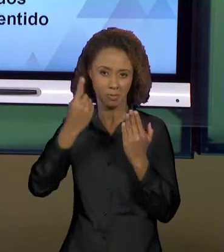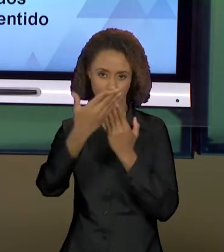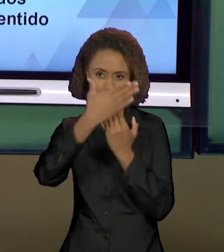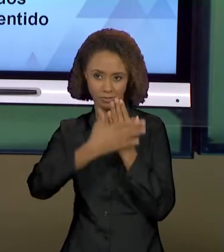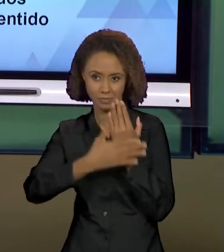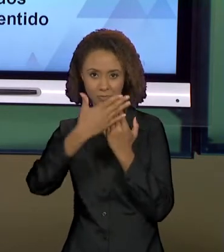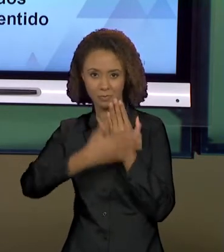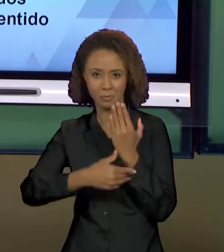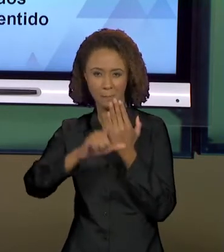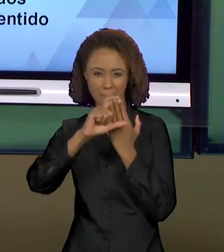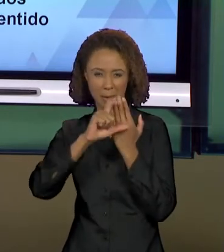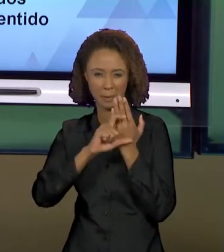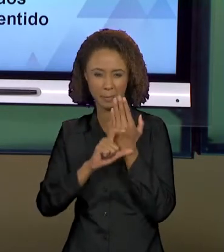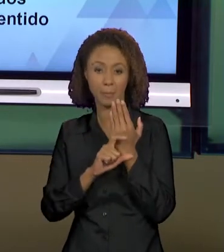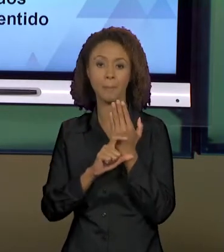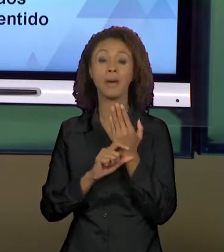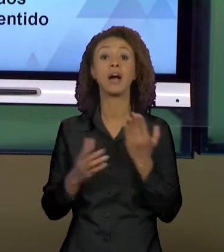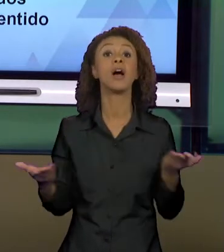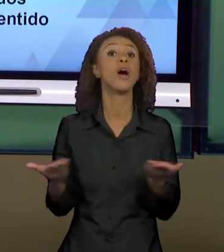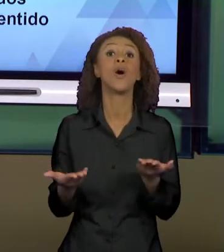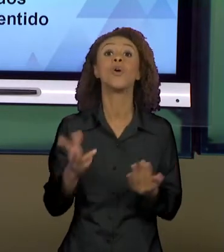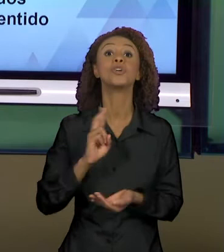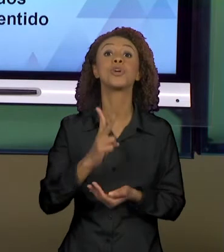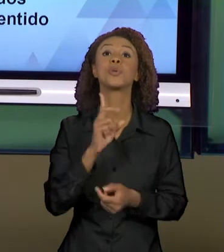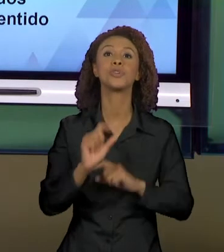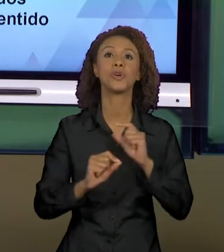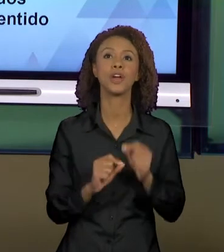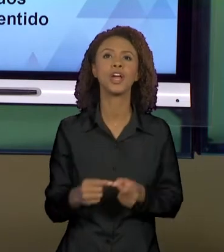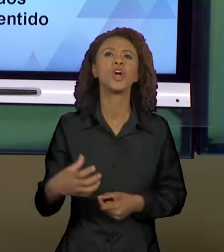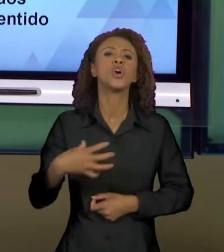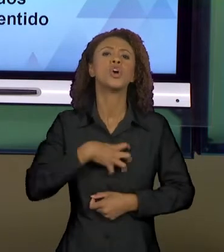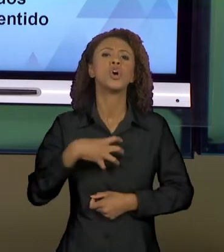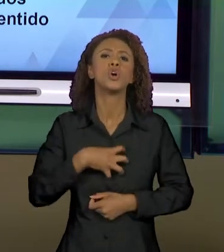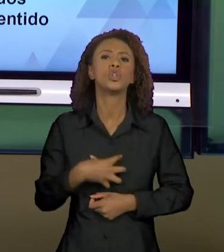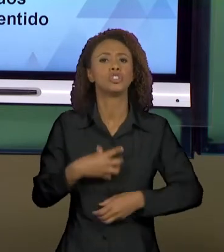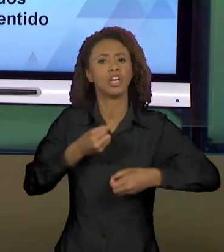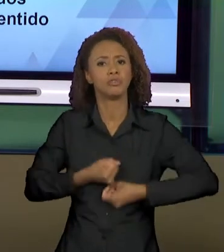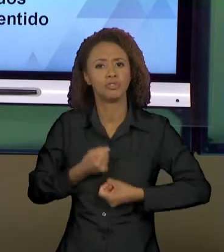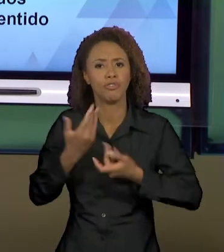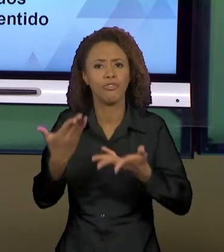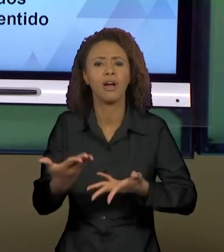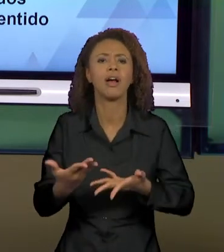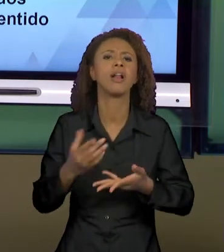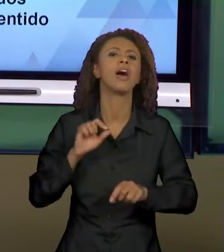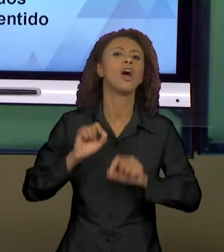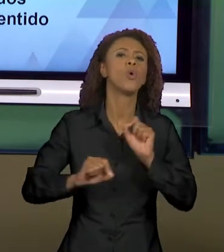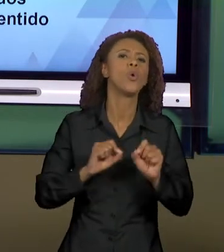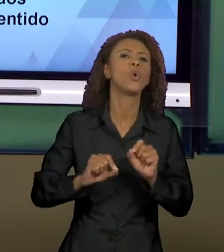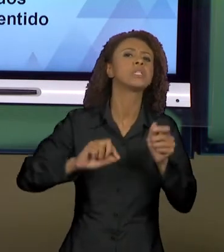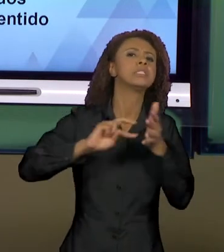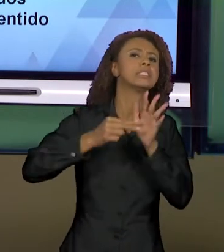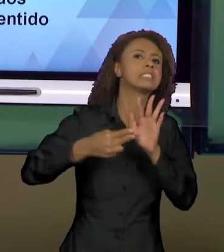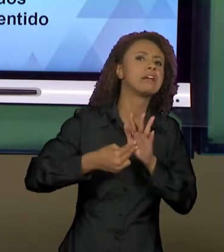CONTINUIDADE, MODOS DE DIZER E EFEITOS DE SENTIDO QUE EU JÁ MENCIONEI NA AULA PASSADA E A GENTE VAI